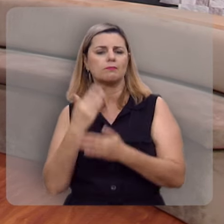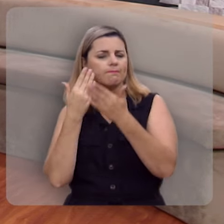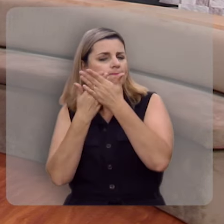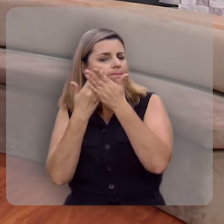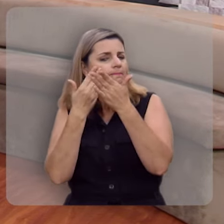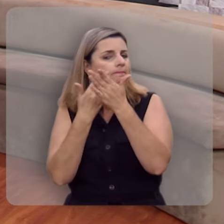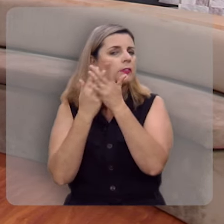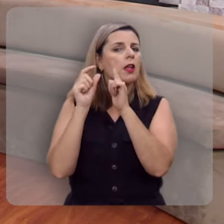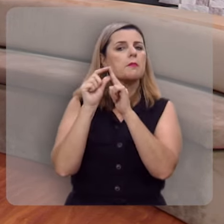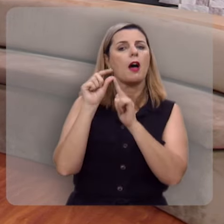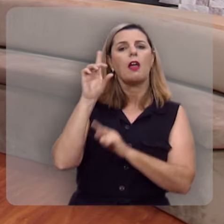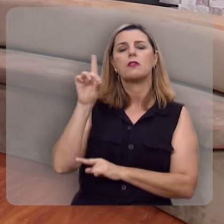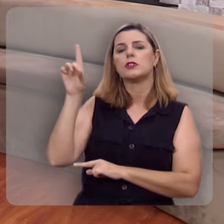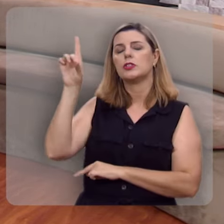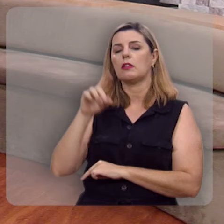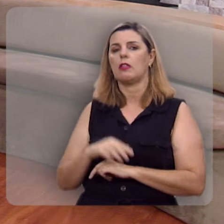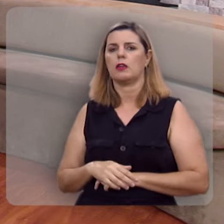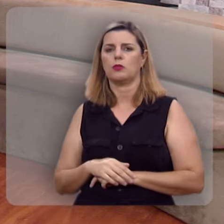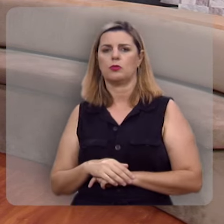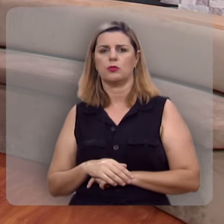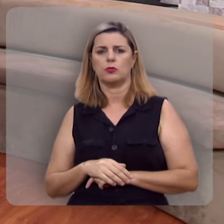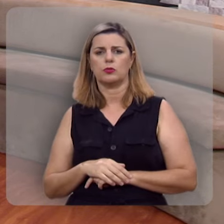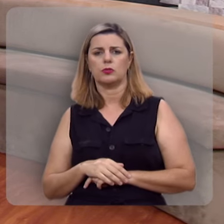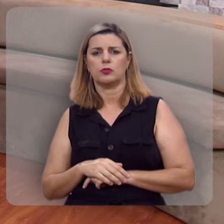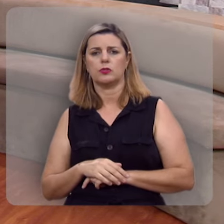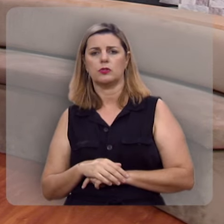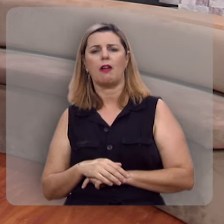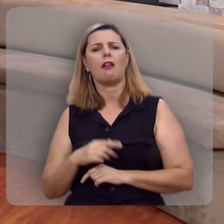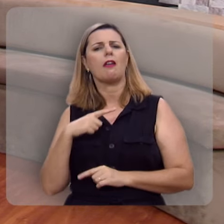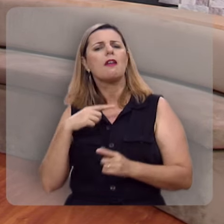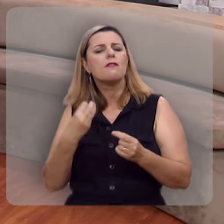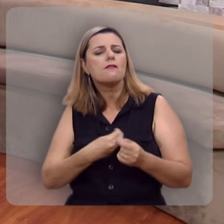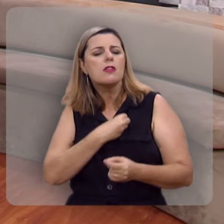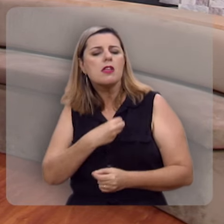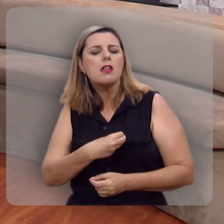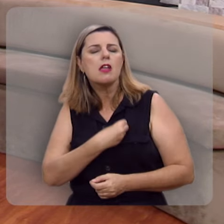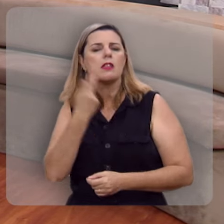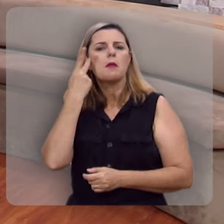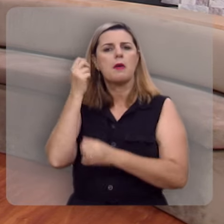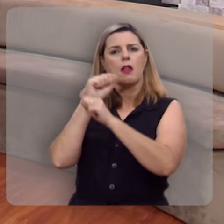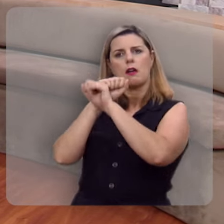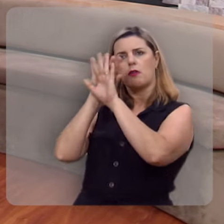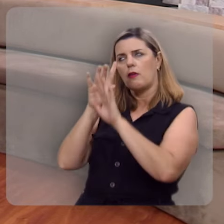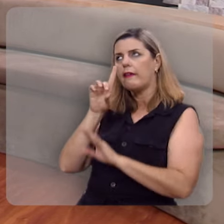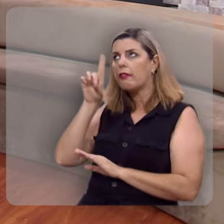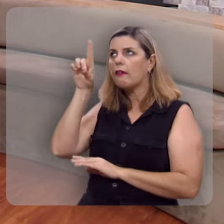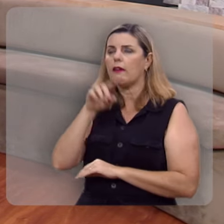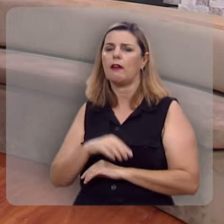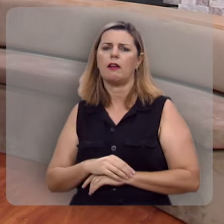Meditando na palavra de Deus e frutificando para a glória de Deus.